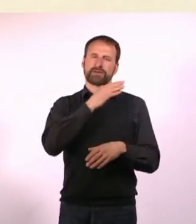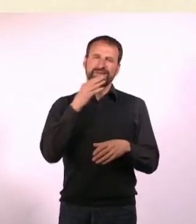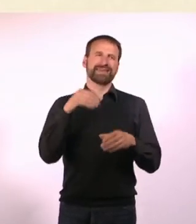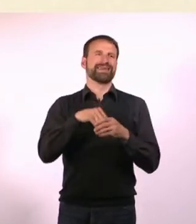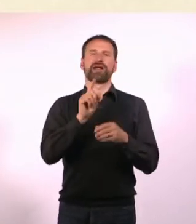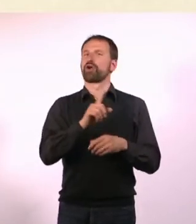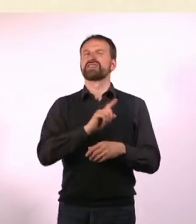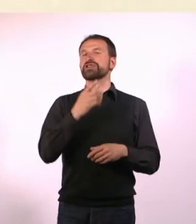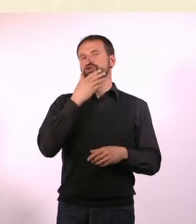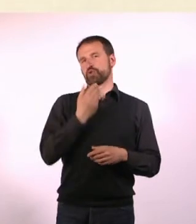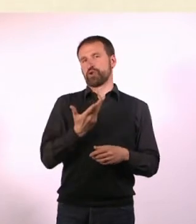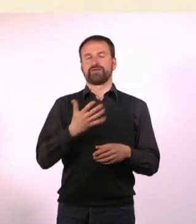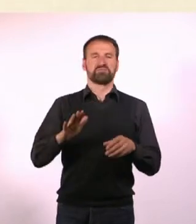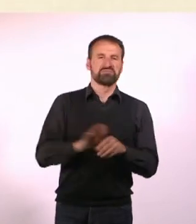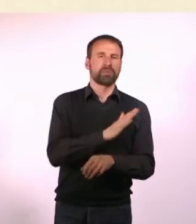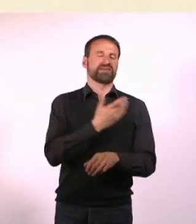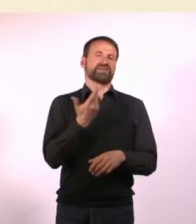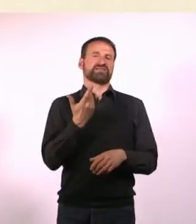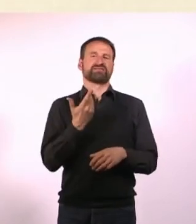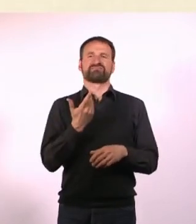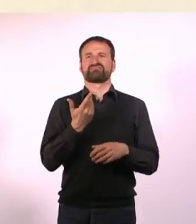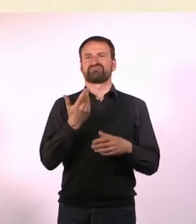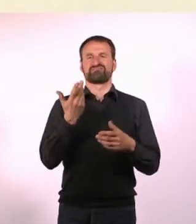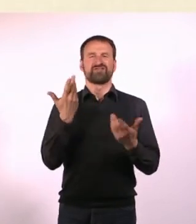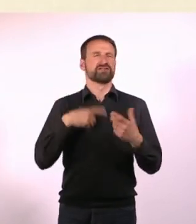Und dass ich an einer nichtinklusiven Schule war und es war ganz furchtbar.